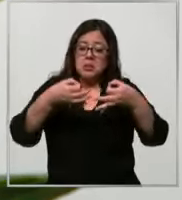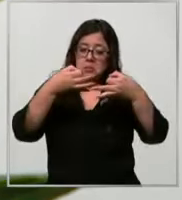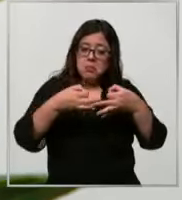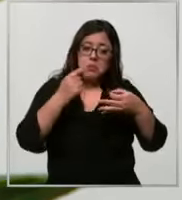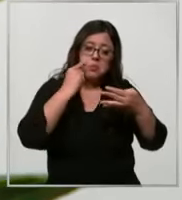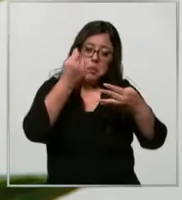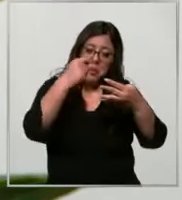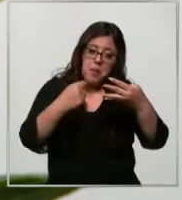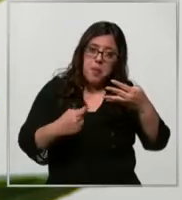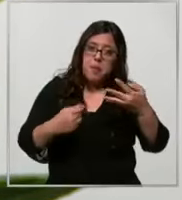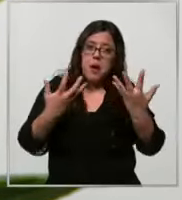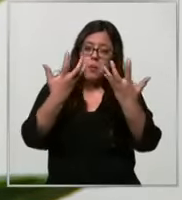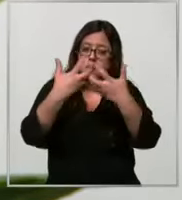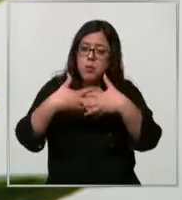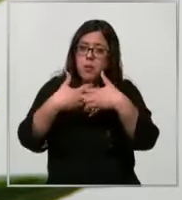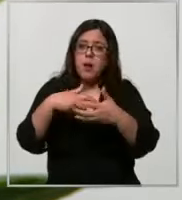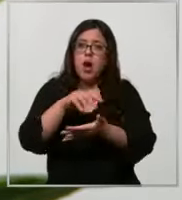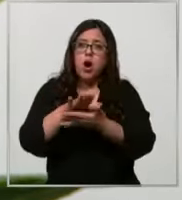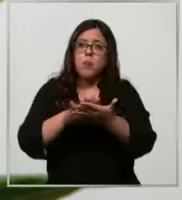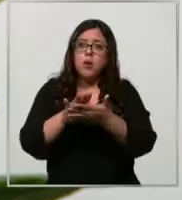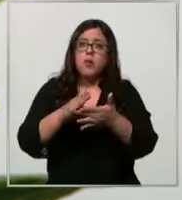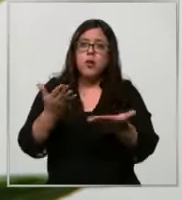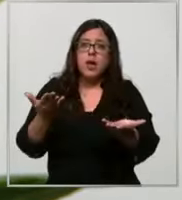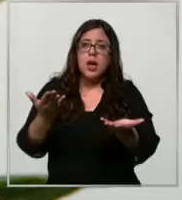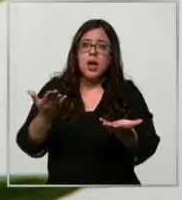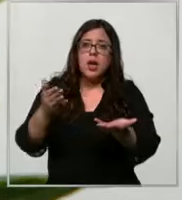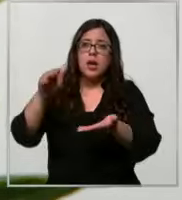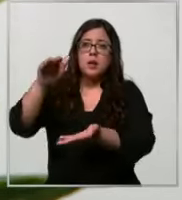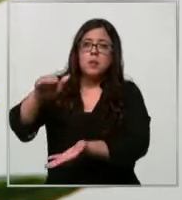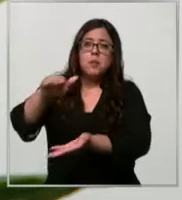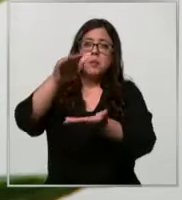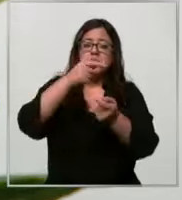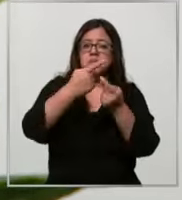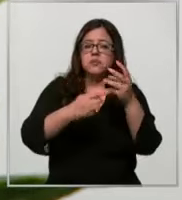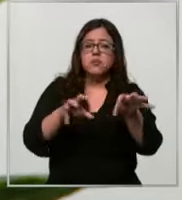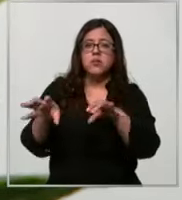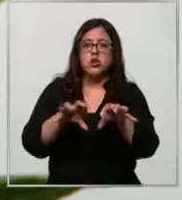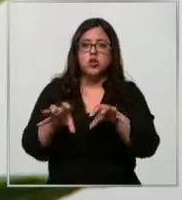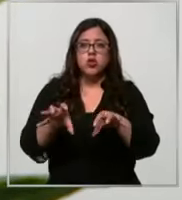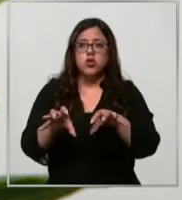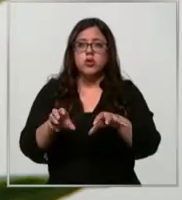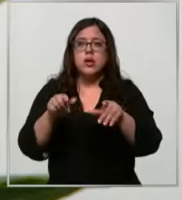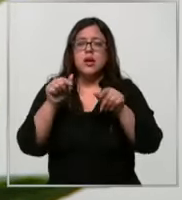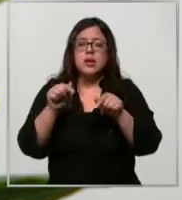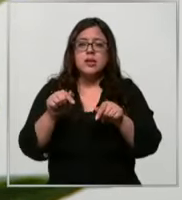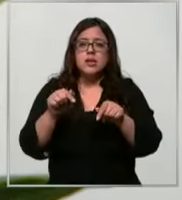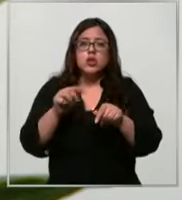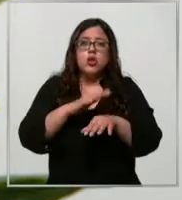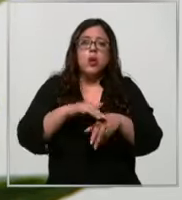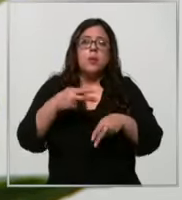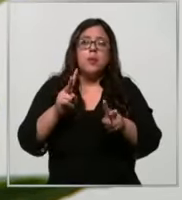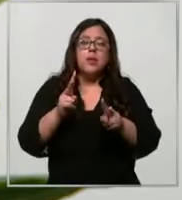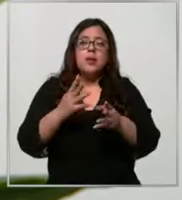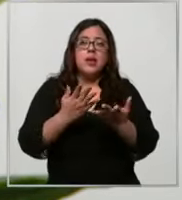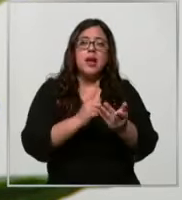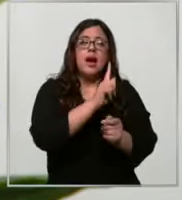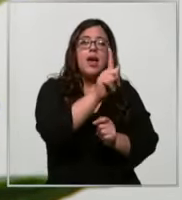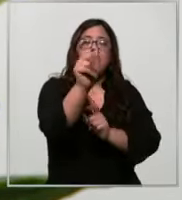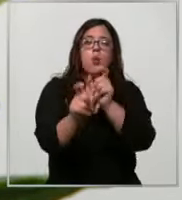como máquinas de expendedora de de de distintos productos lo que hace que cada personal a cargo